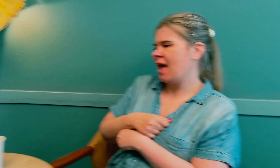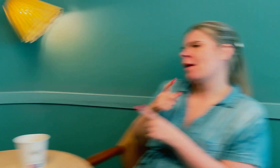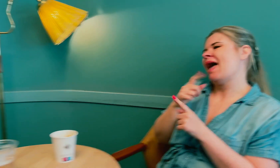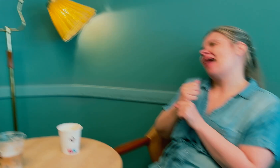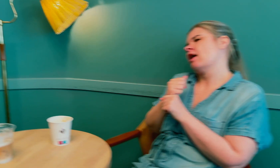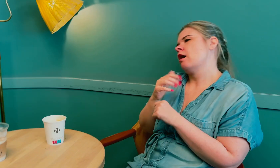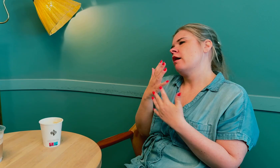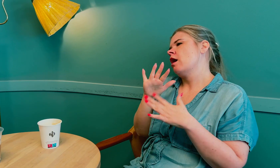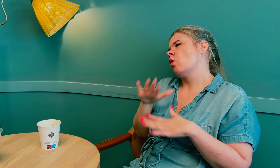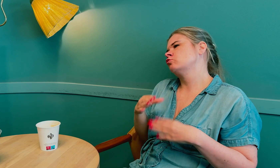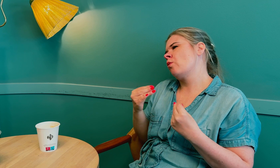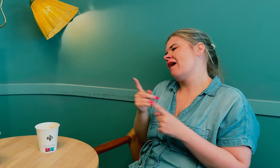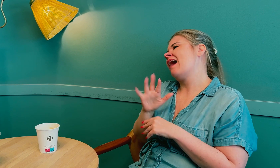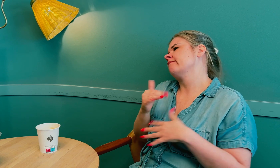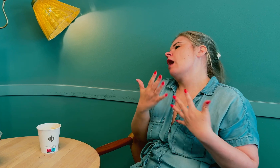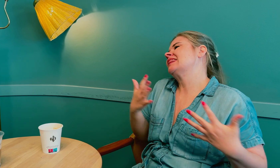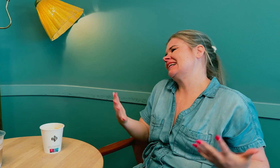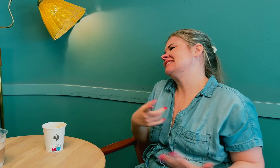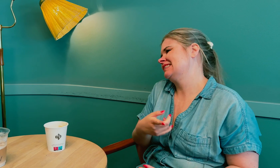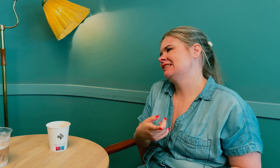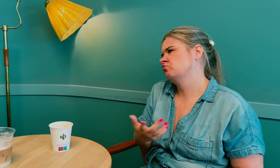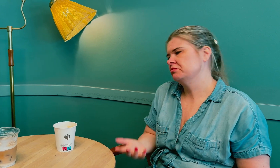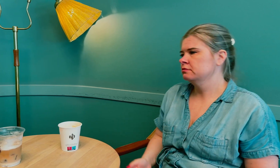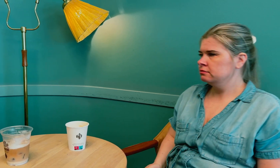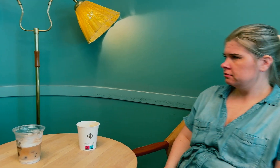Men lavt stoffskifte er egentlig helt vanlig.